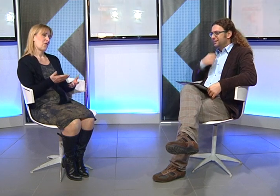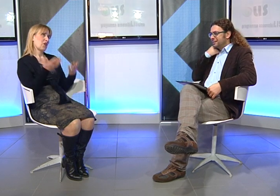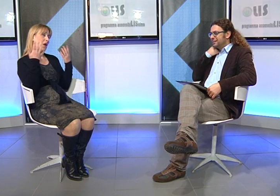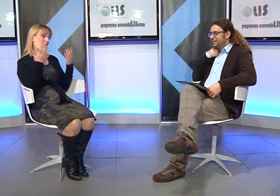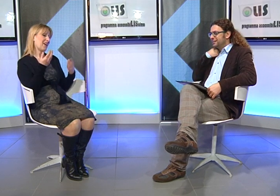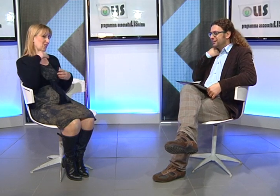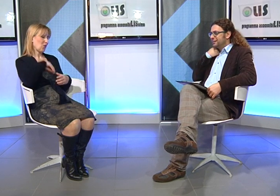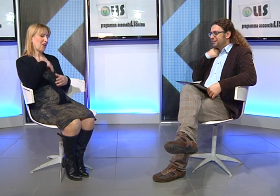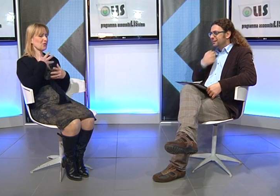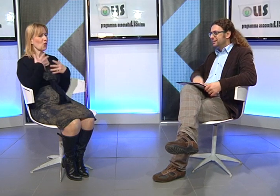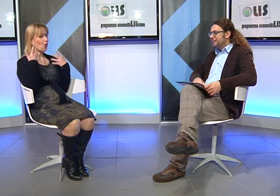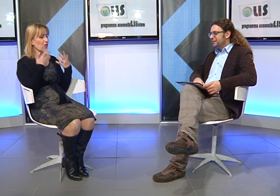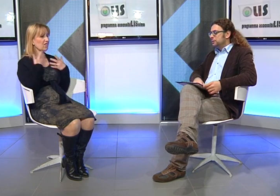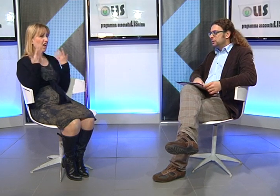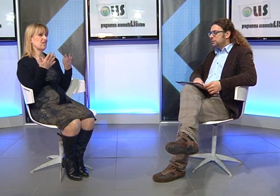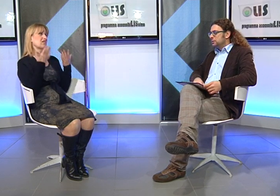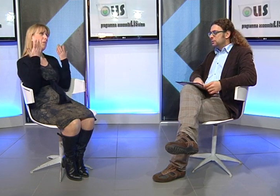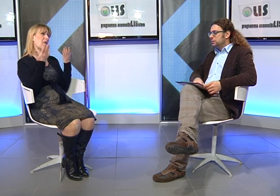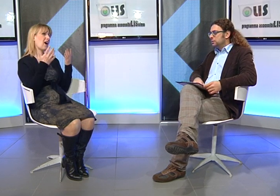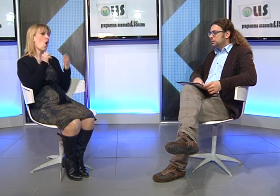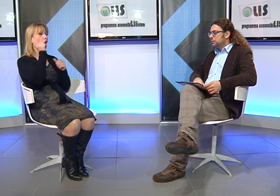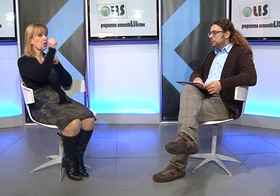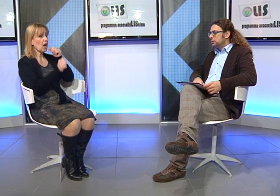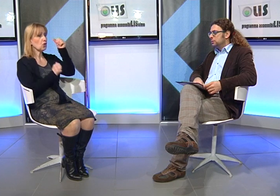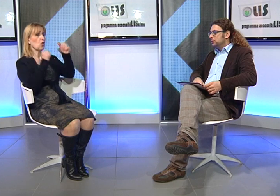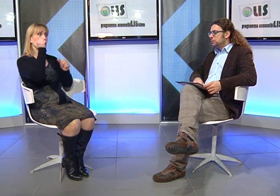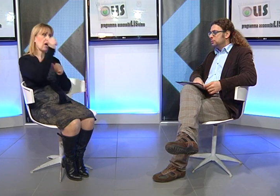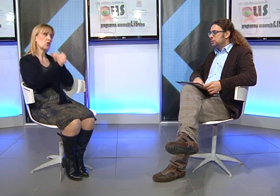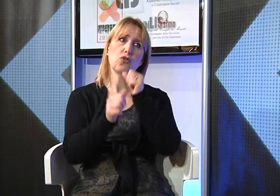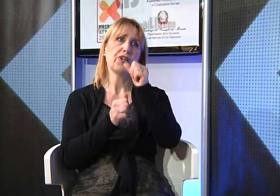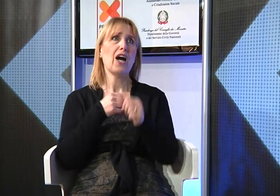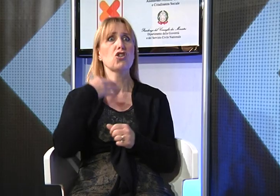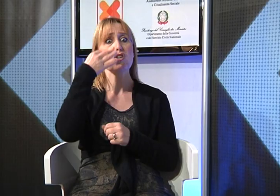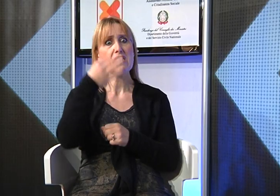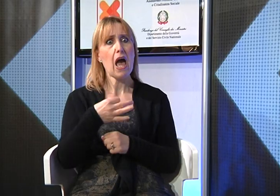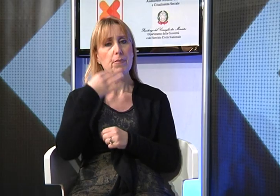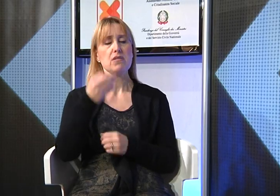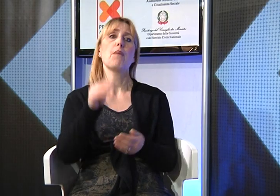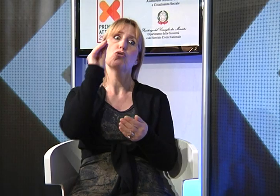mi sono sentita sollevata contenta però di fatto ogni anno il dovuto presentare la richiesta,